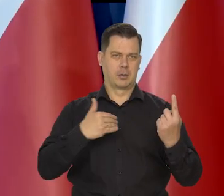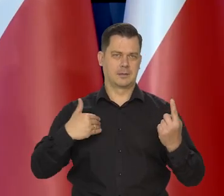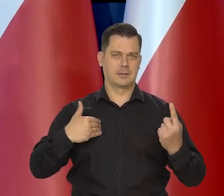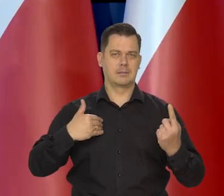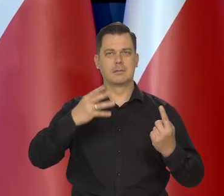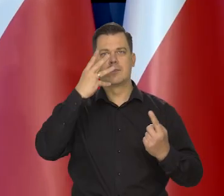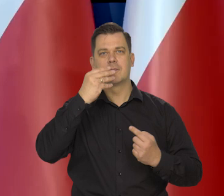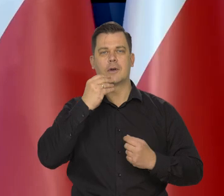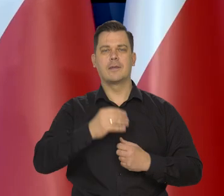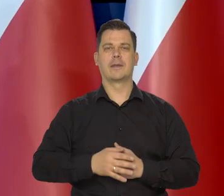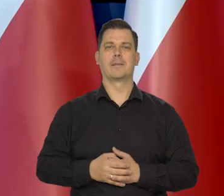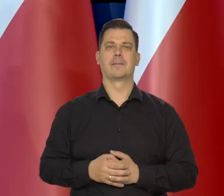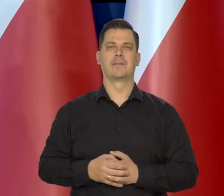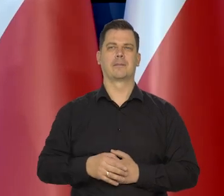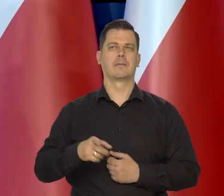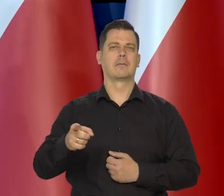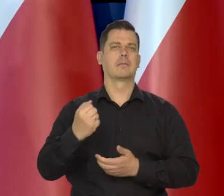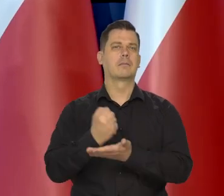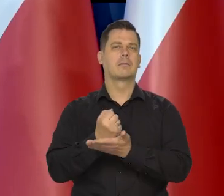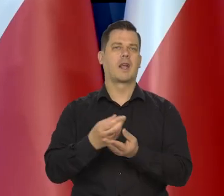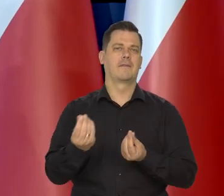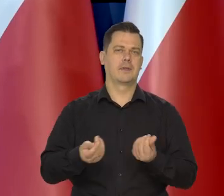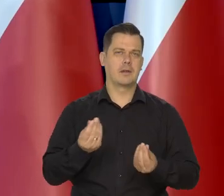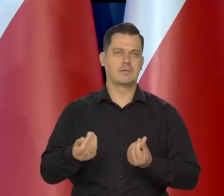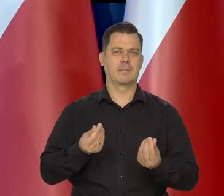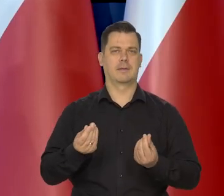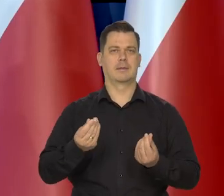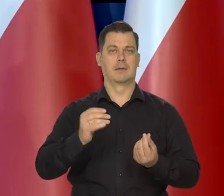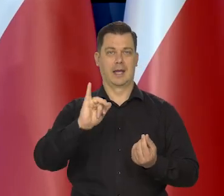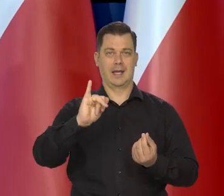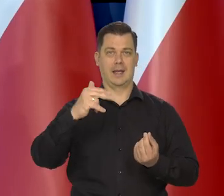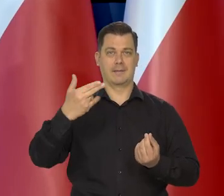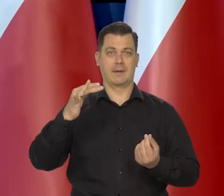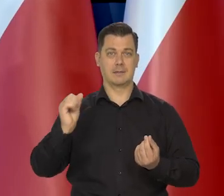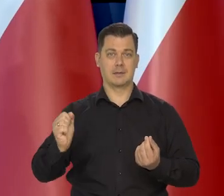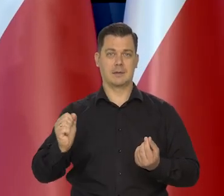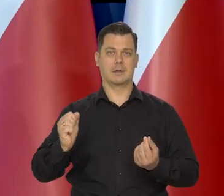jeśli chodzi o sferę finansową inflację, wzrost.